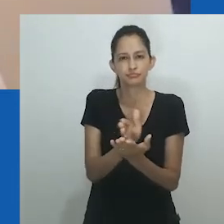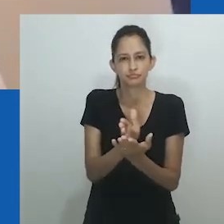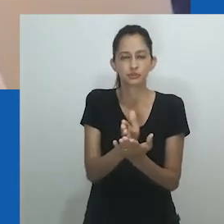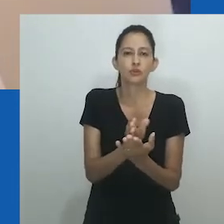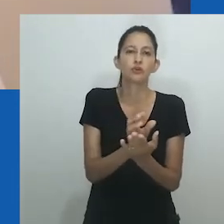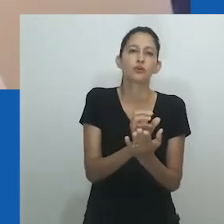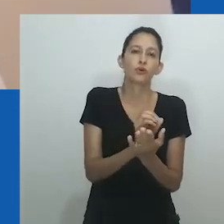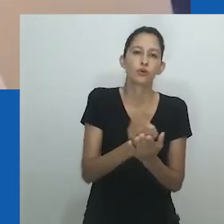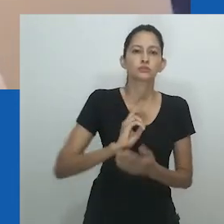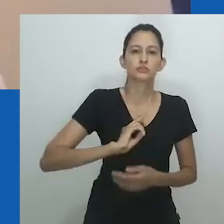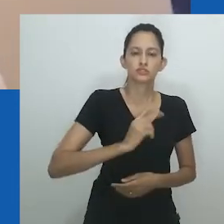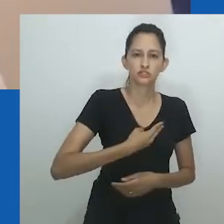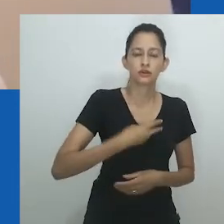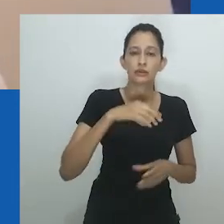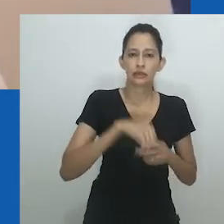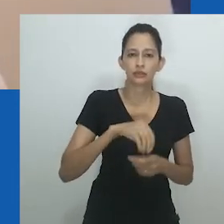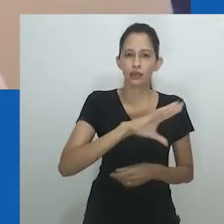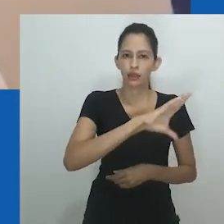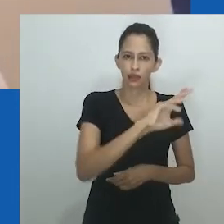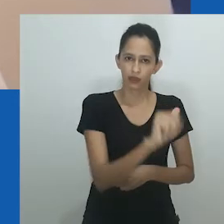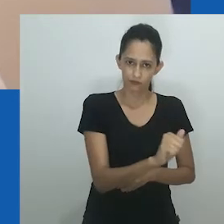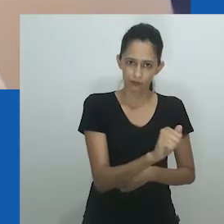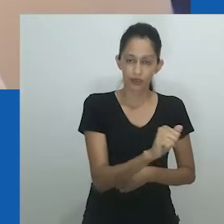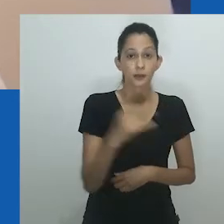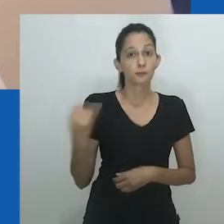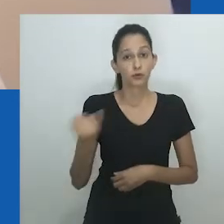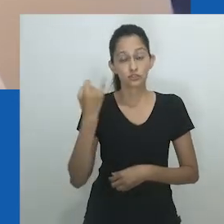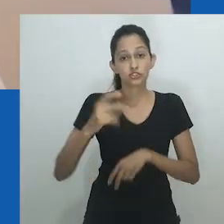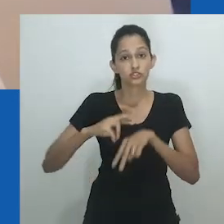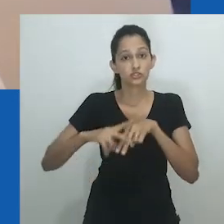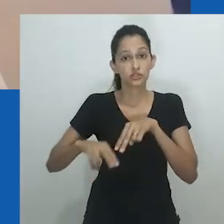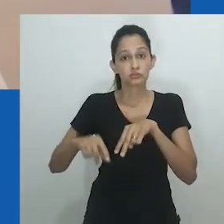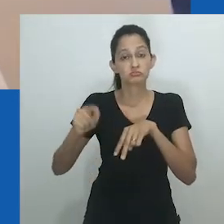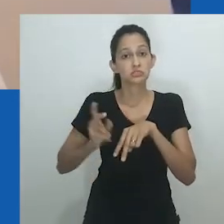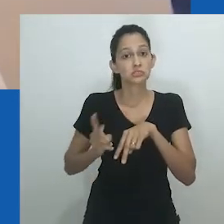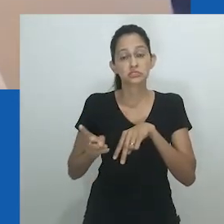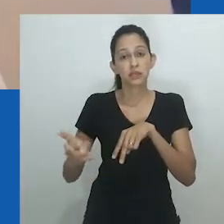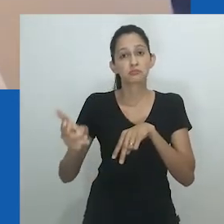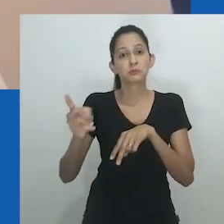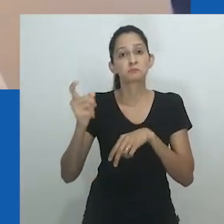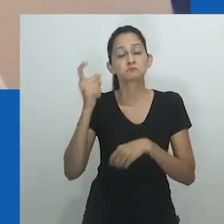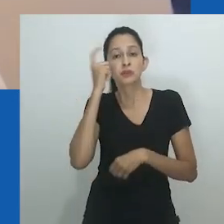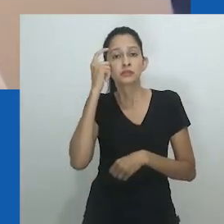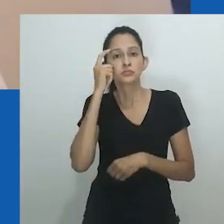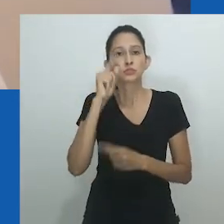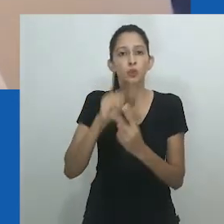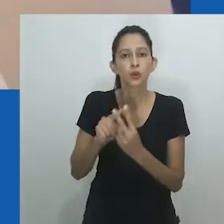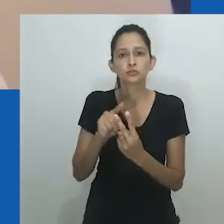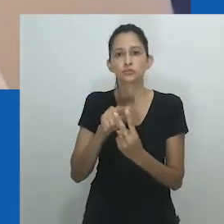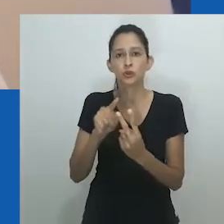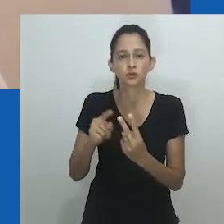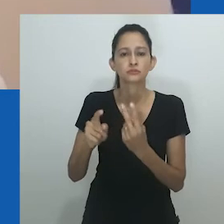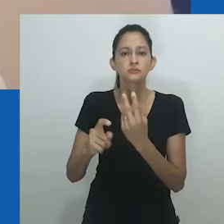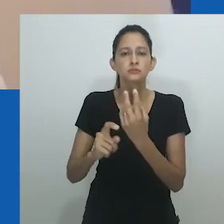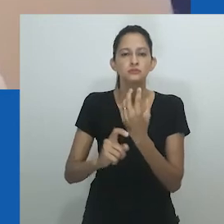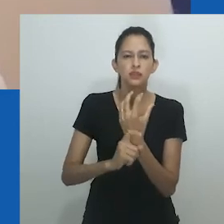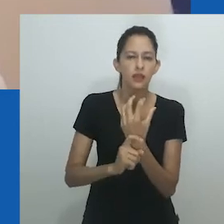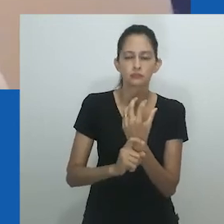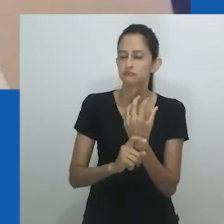Da mesma forma, estudos vindos da Índia sobre hijras e kothis sugerem um "terceiro sexo" ou seres sem gênero,